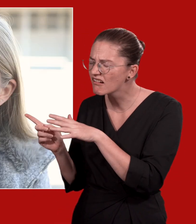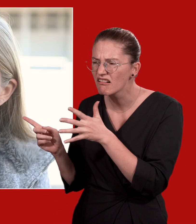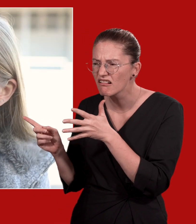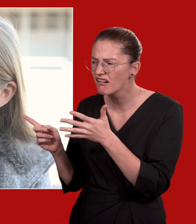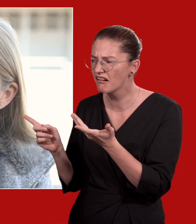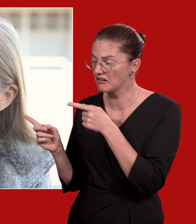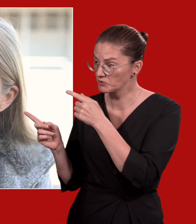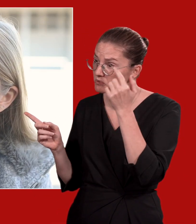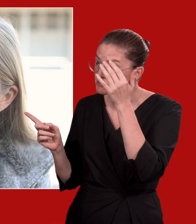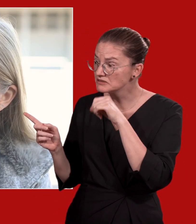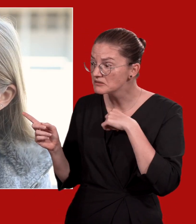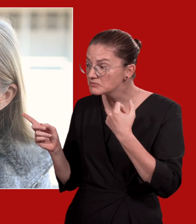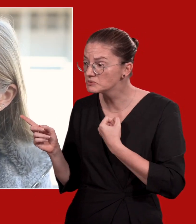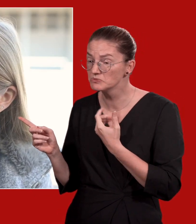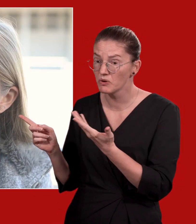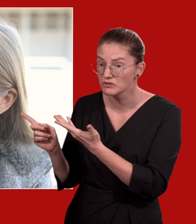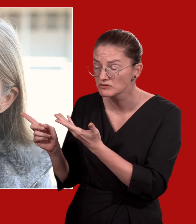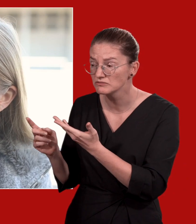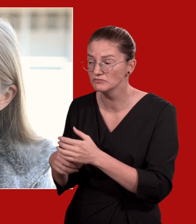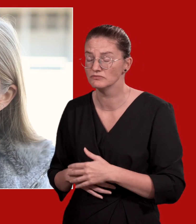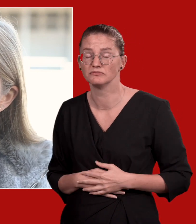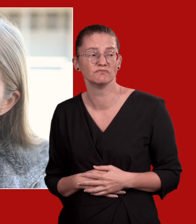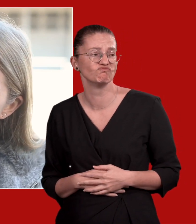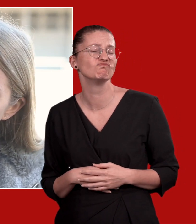Das klingt aber gar nicht gut. Ist Suizid möglicherweise ein Thema für dich?